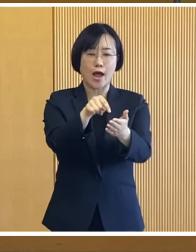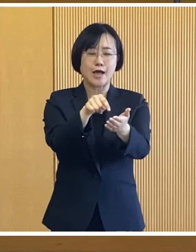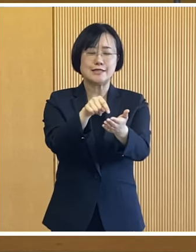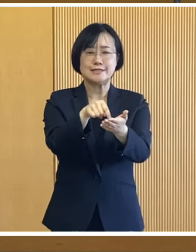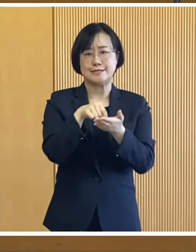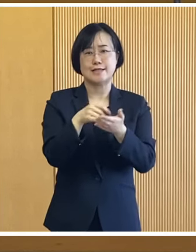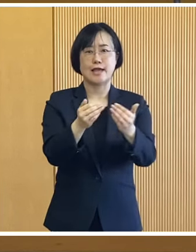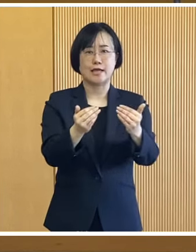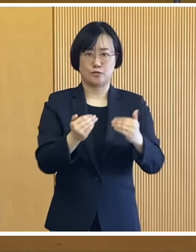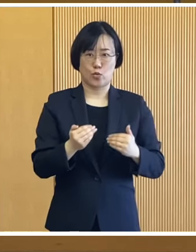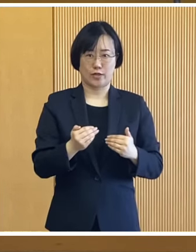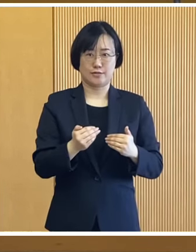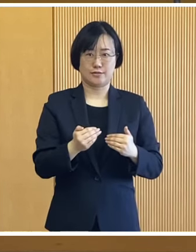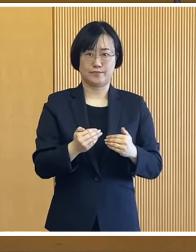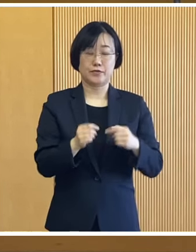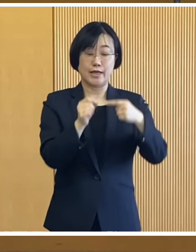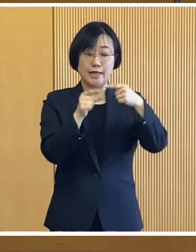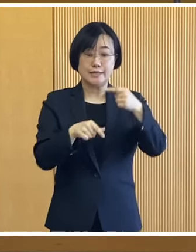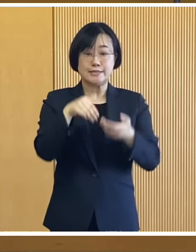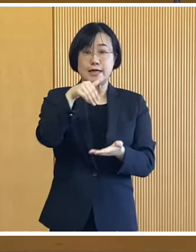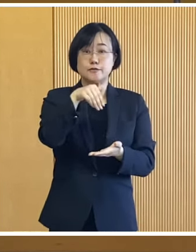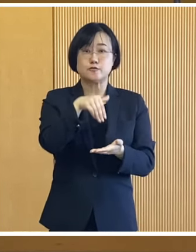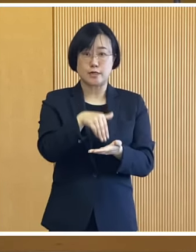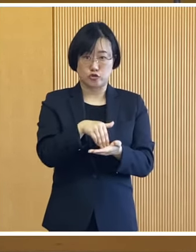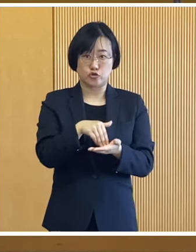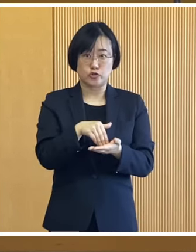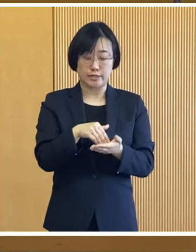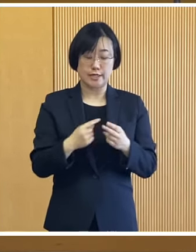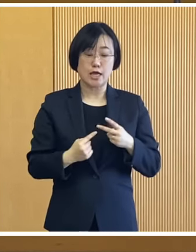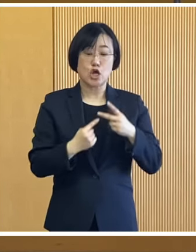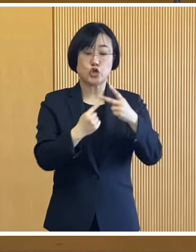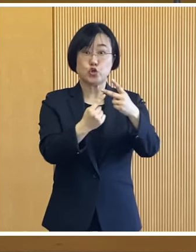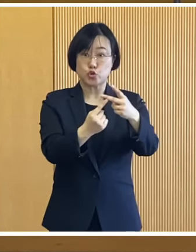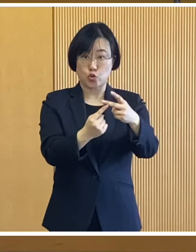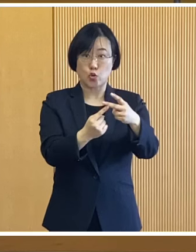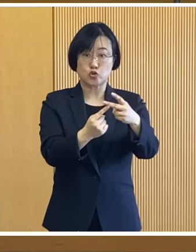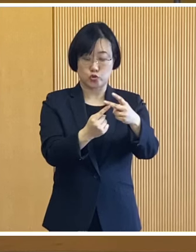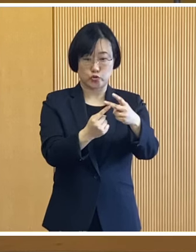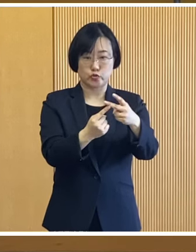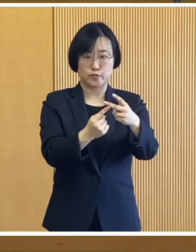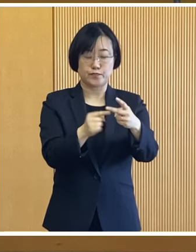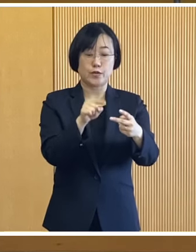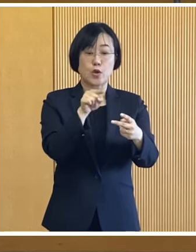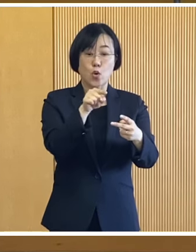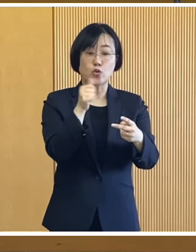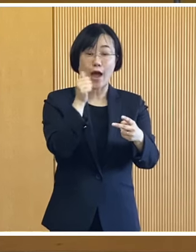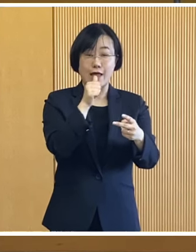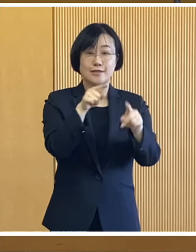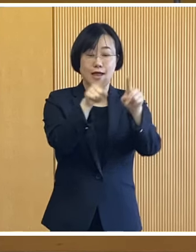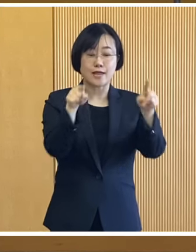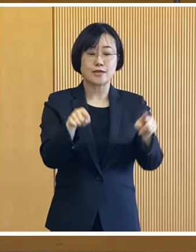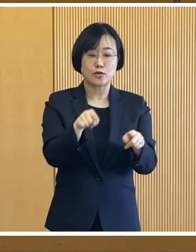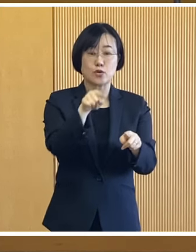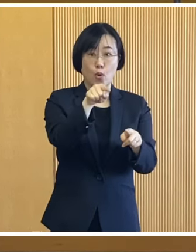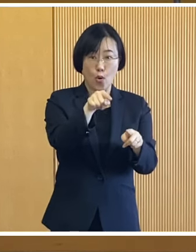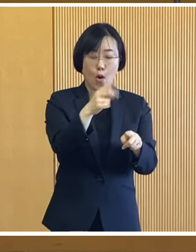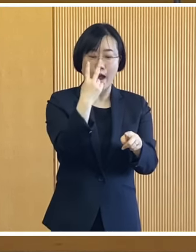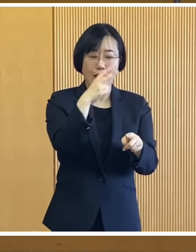申請が必要となりますので 1月末に郵送いたします案内文書を